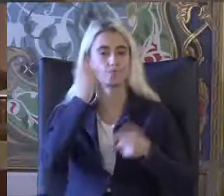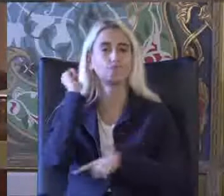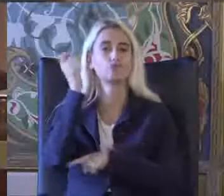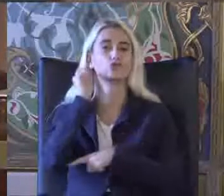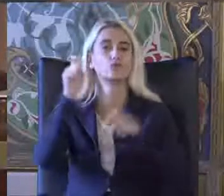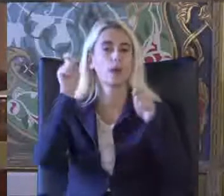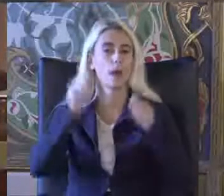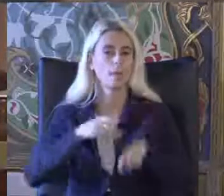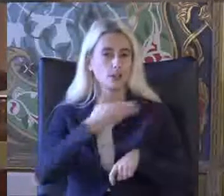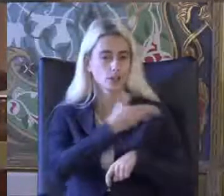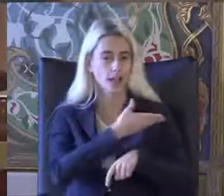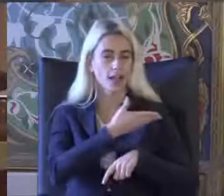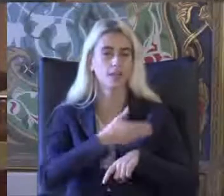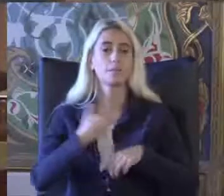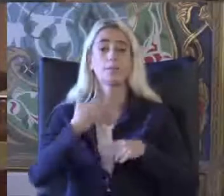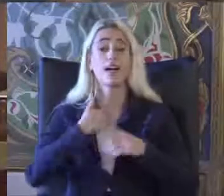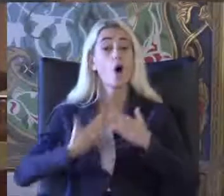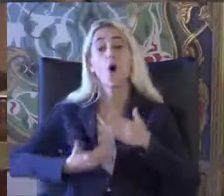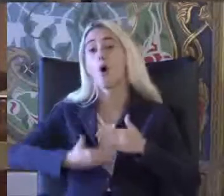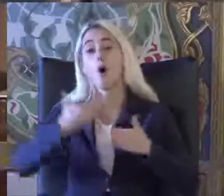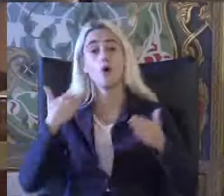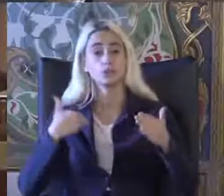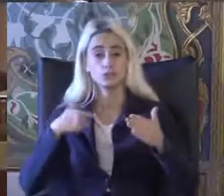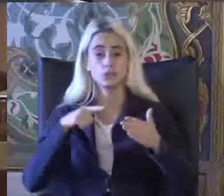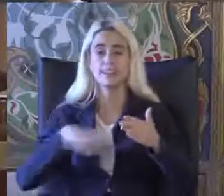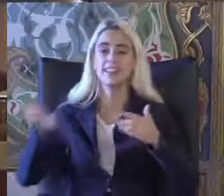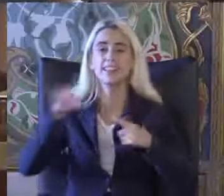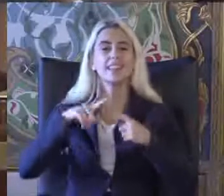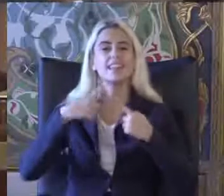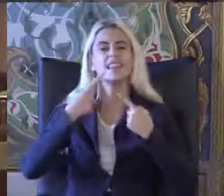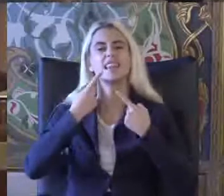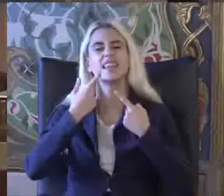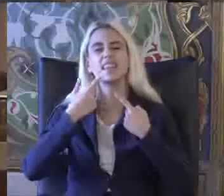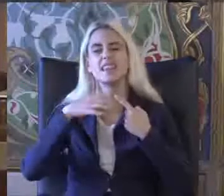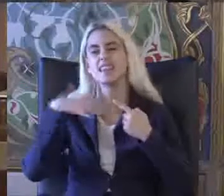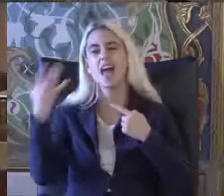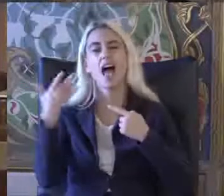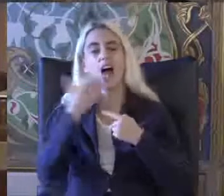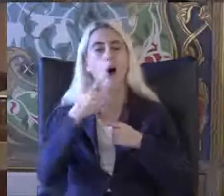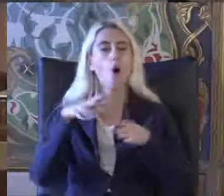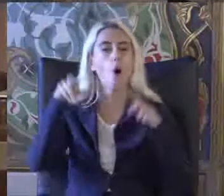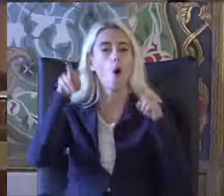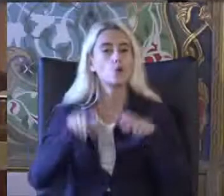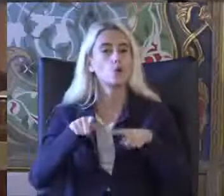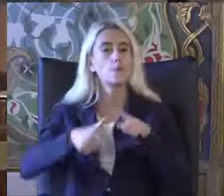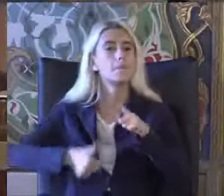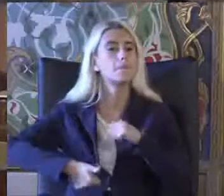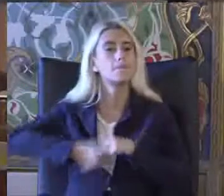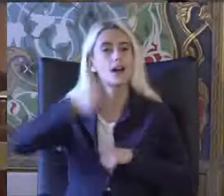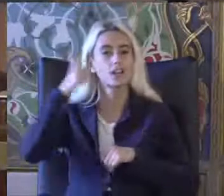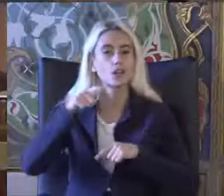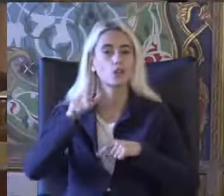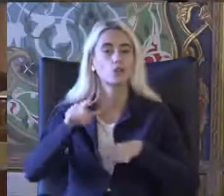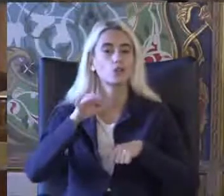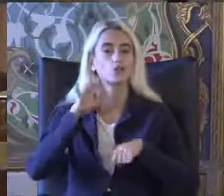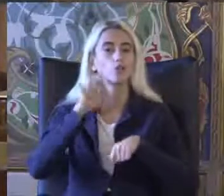Ben ondan önce diğer oturum başkanı arkadaşım Doçent Dr Zümrüt Ecevit Satı